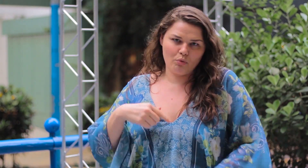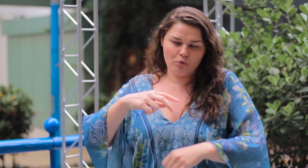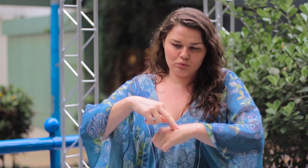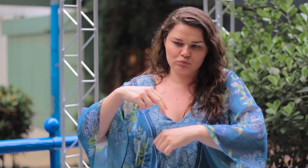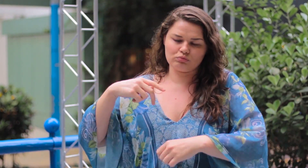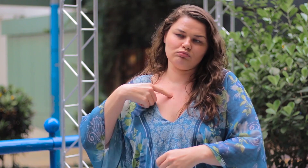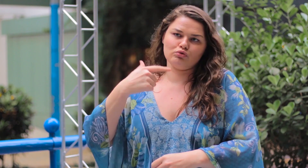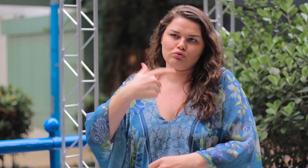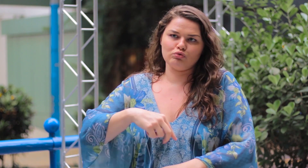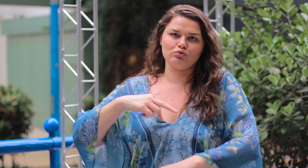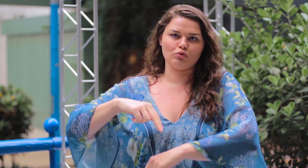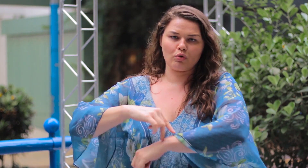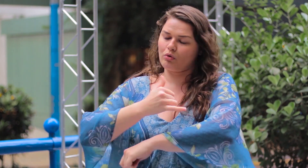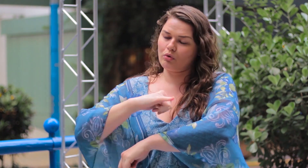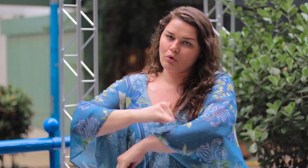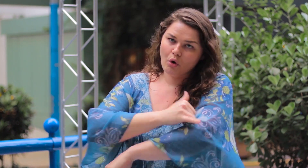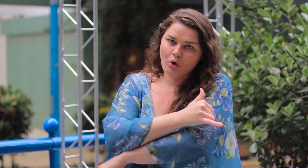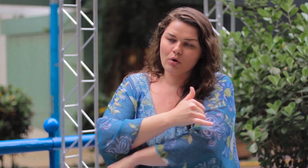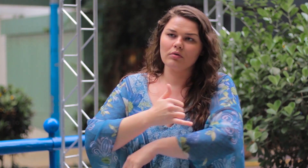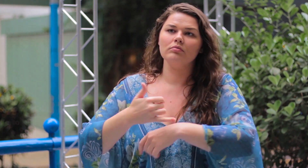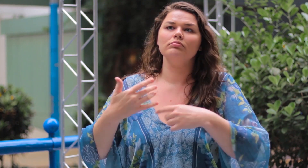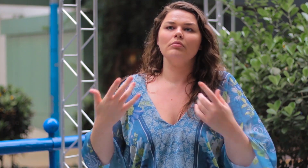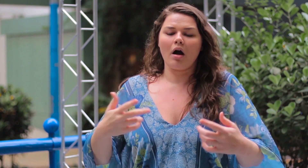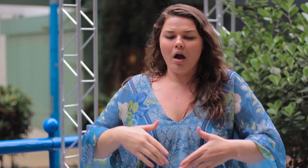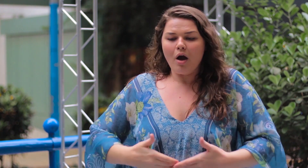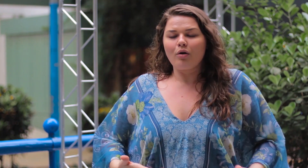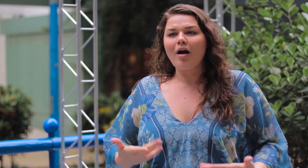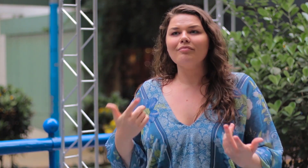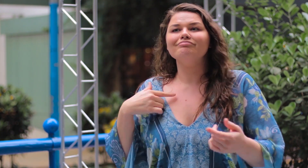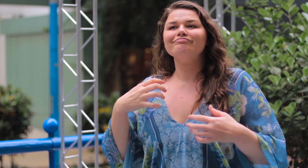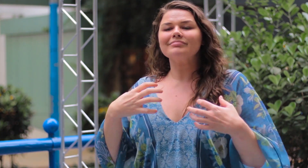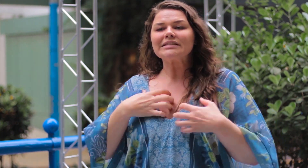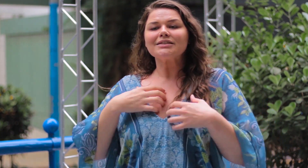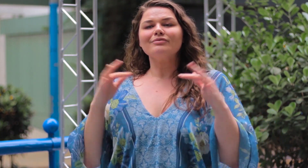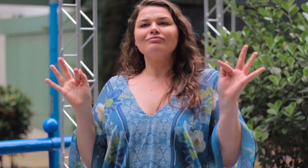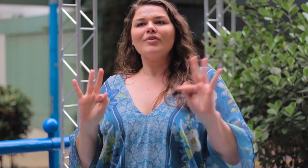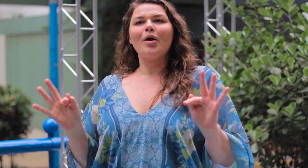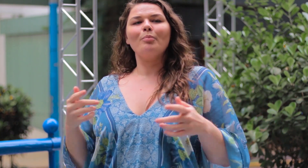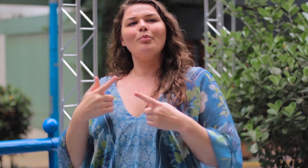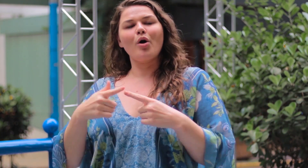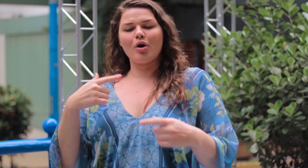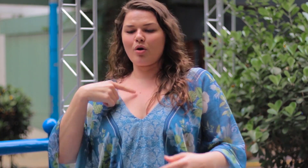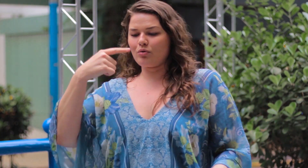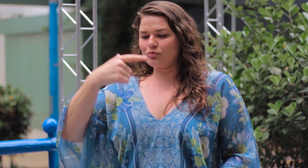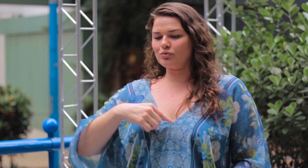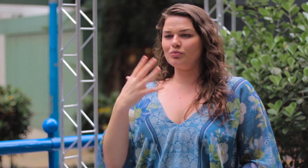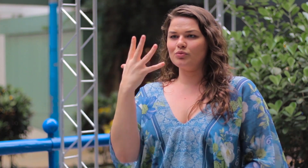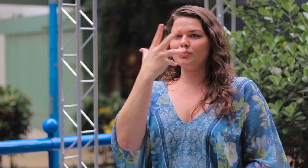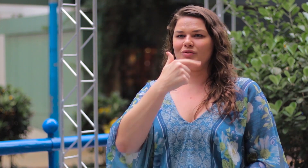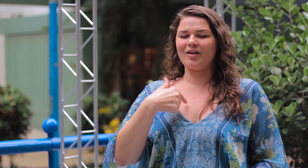Eu sou gorda mas quero me sentir bem com isso, pois sou bonita.